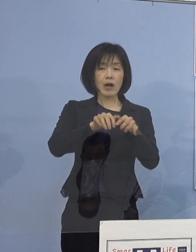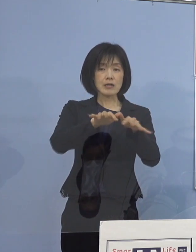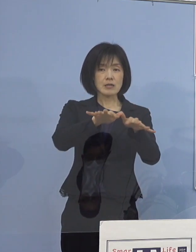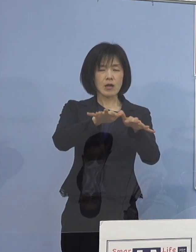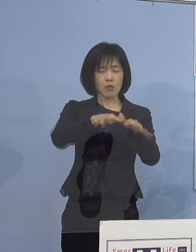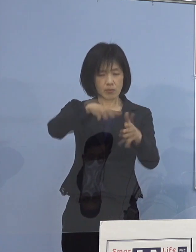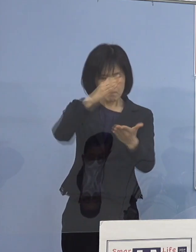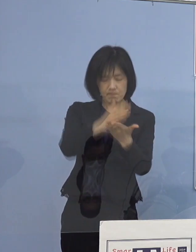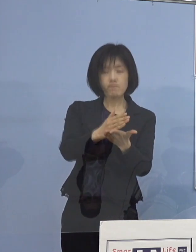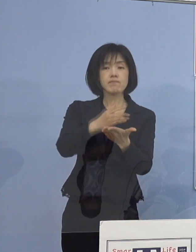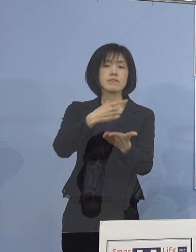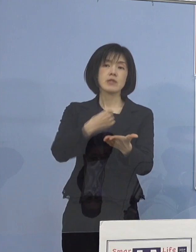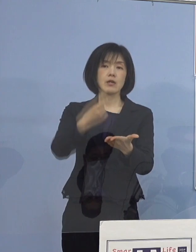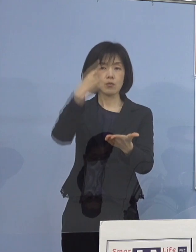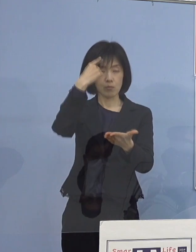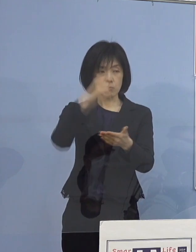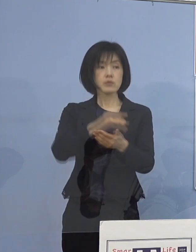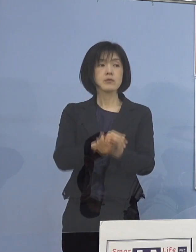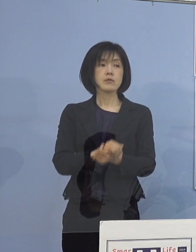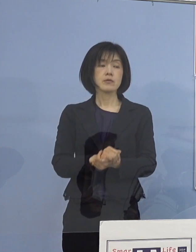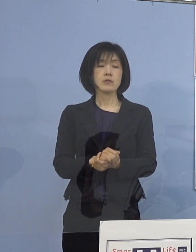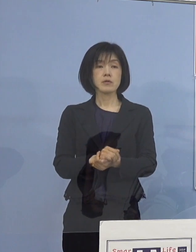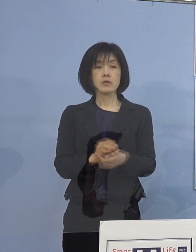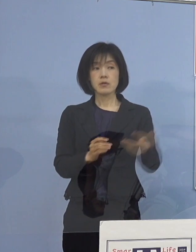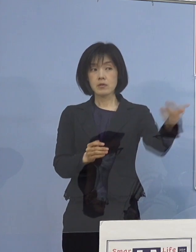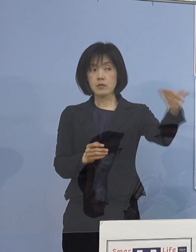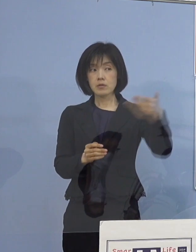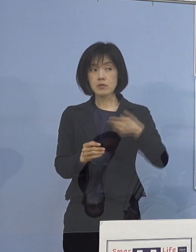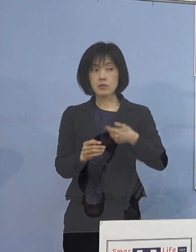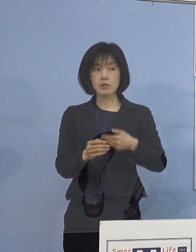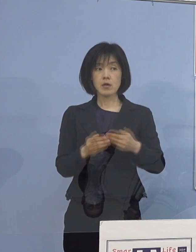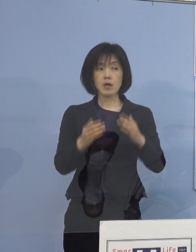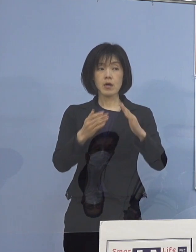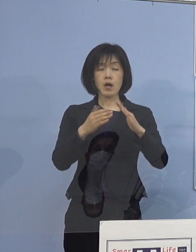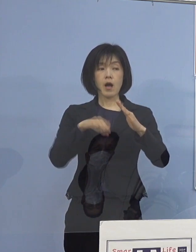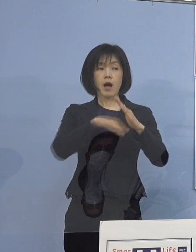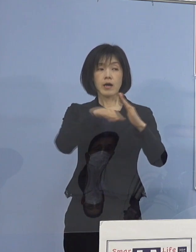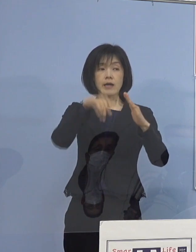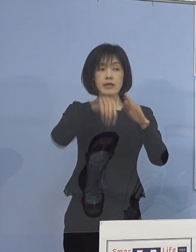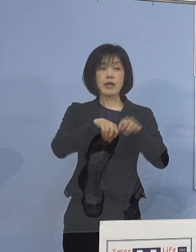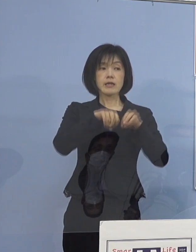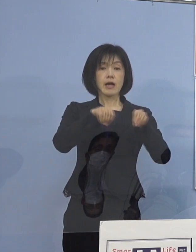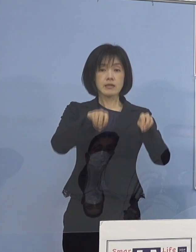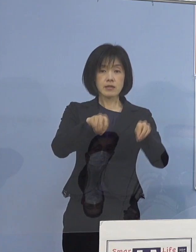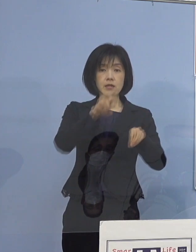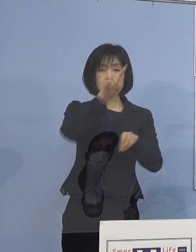このように考えています （読売新聞社） あと家庭内感染の 動画のURLを送られたということですが